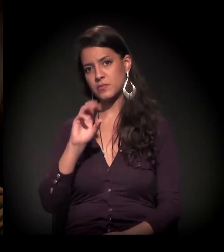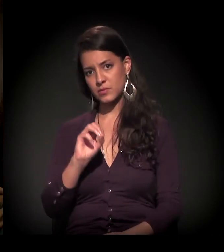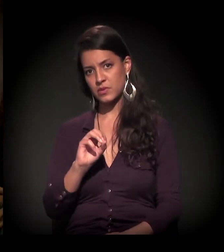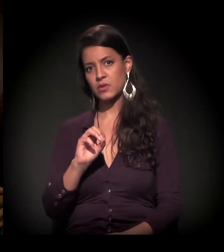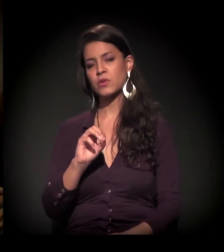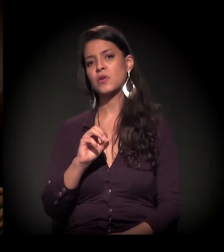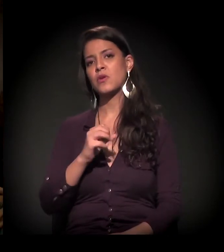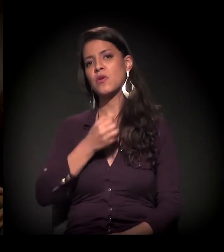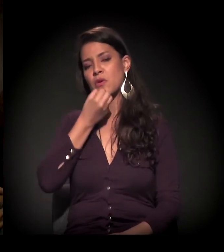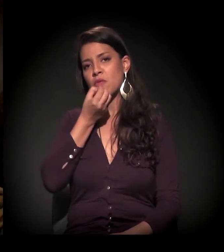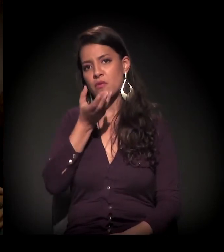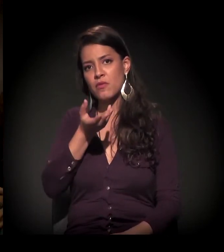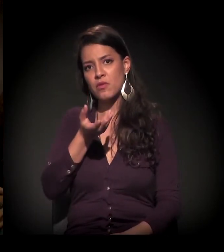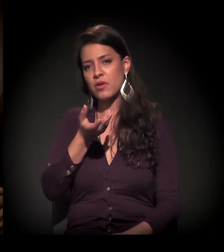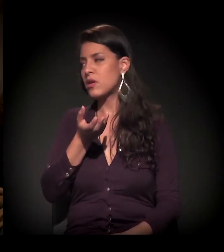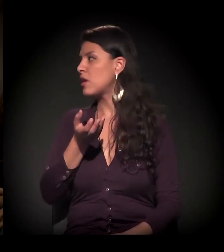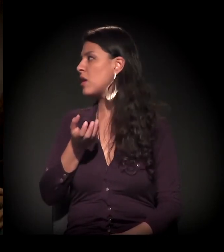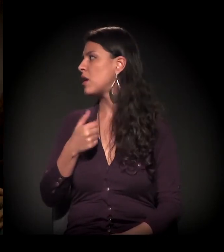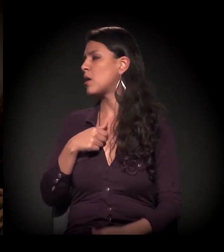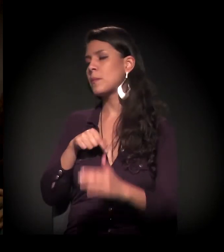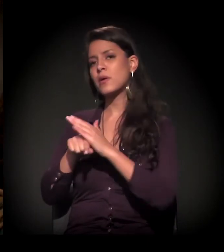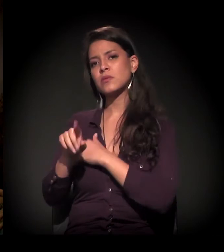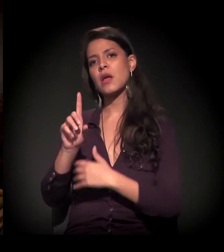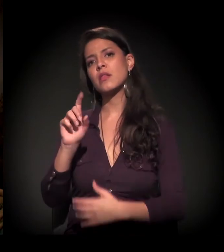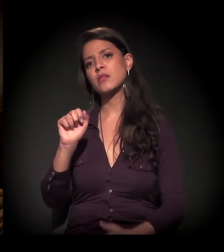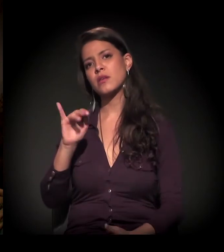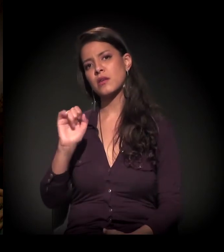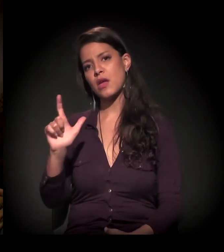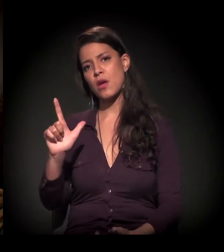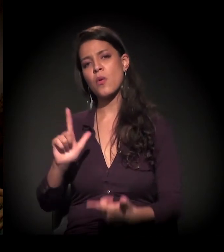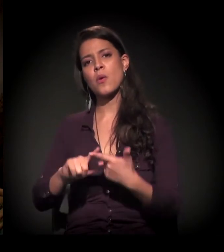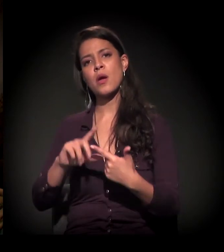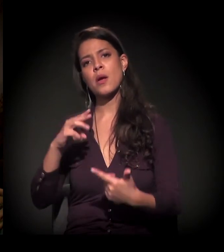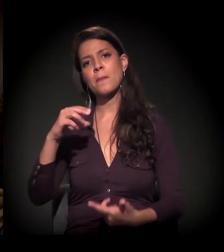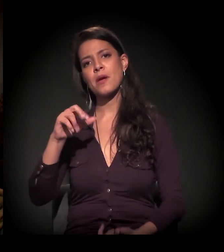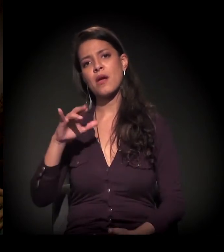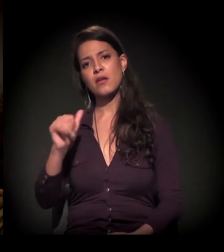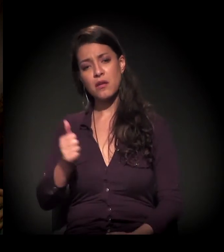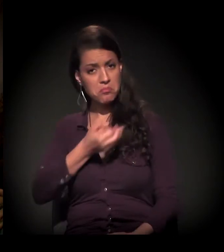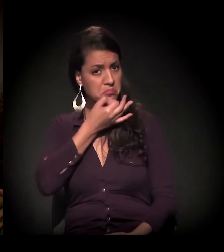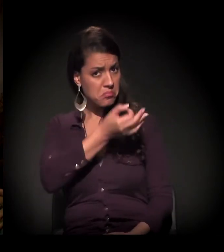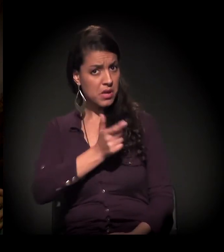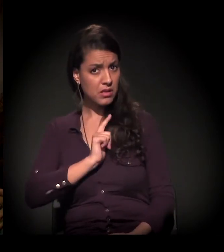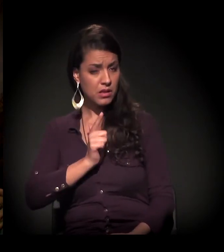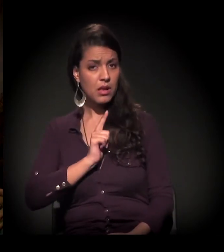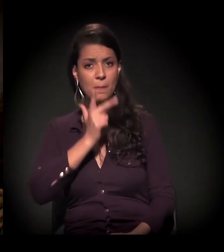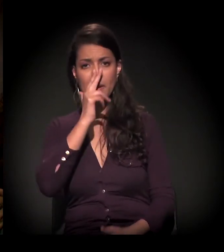− e eu queria escutar a Maria e o Daniel, se eles tiverem algo para contribuir −, se eu entendi bem,